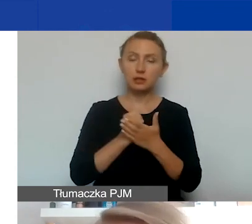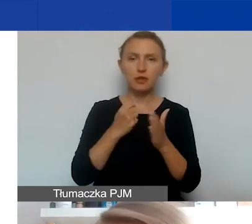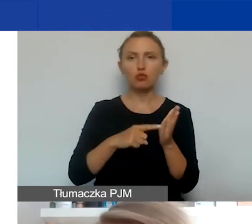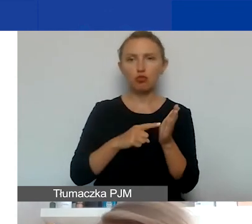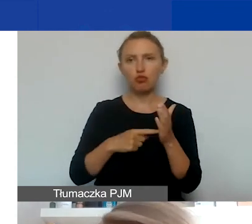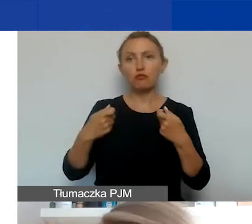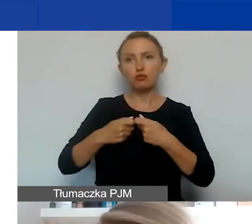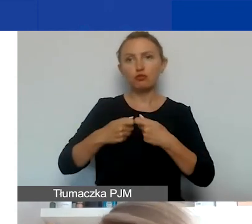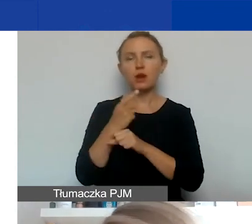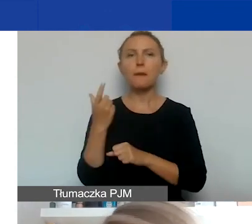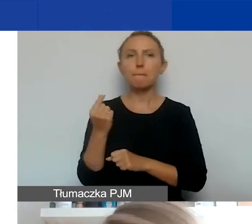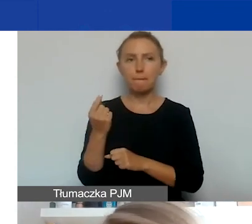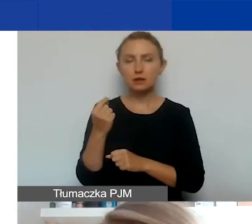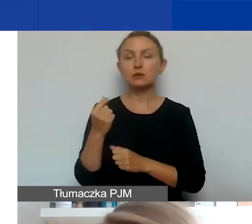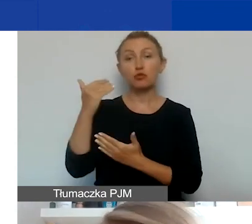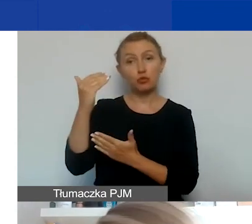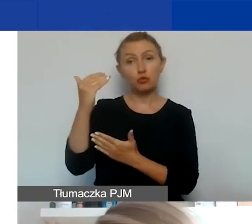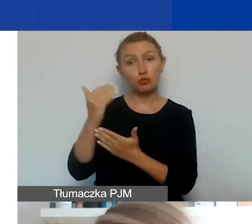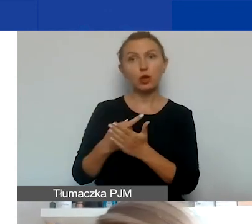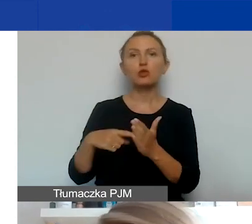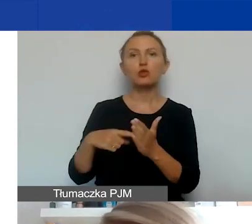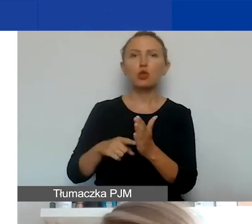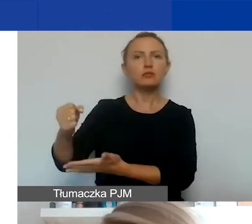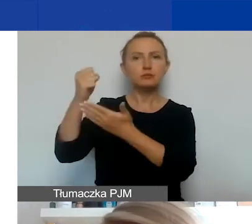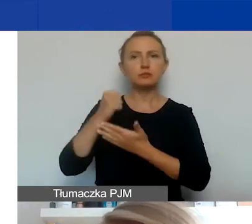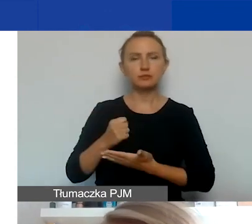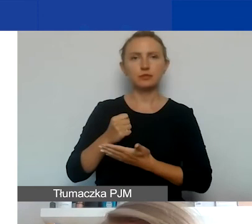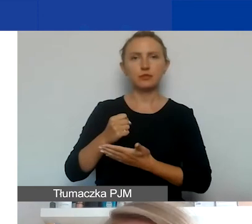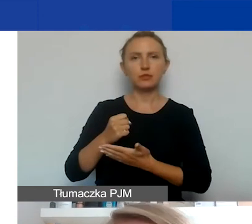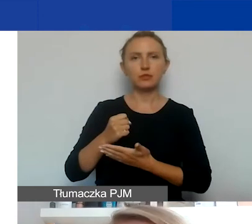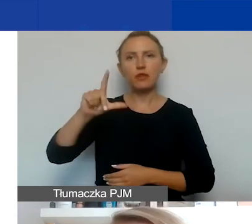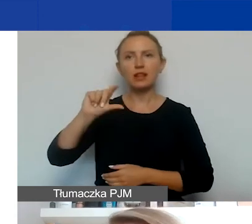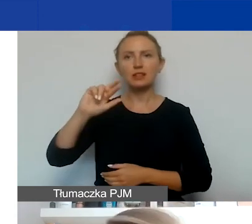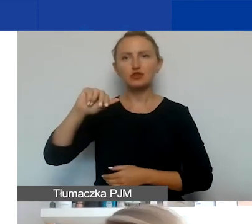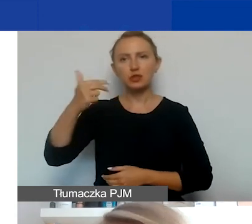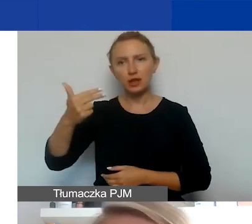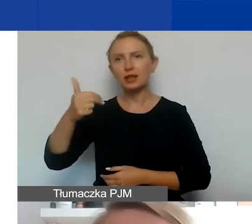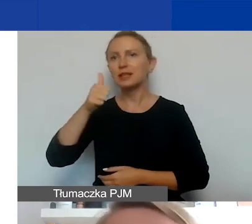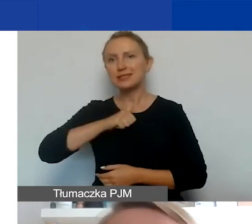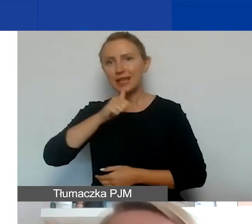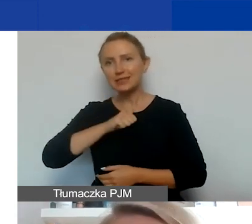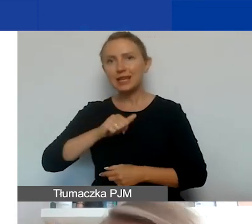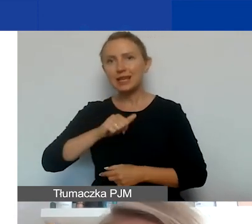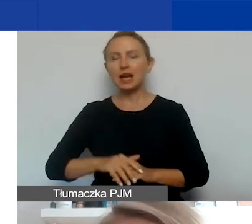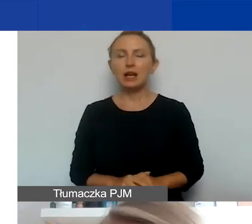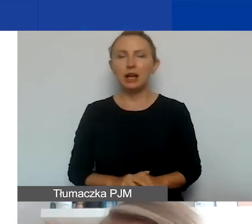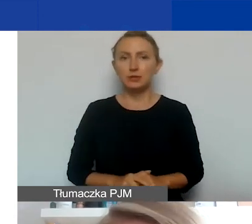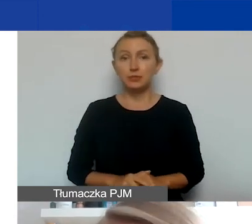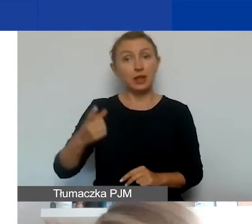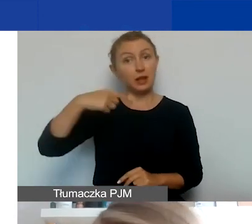w tym programie w związku z tym, że jest on finansowany przez Norwegię, Liechtenstein i Islandię. Jeżeli planujecie współpracę